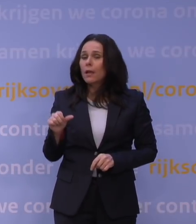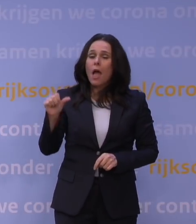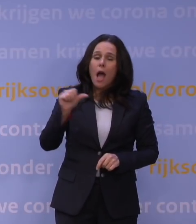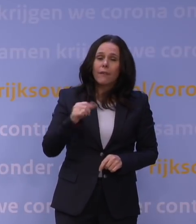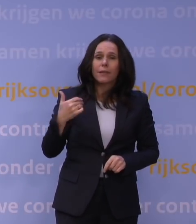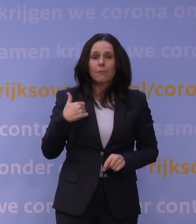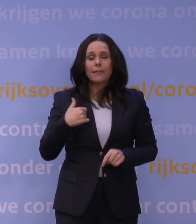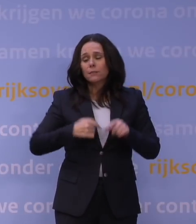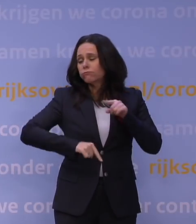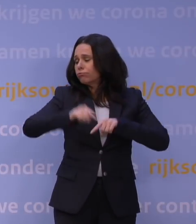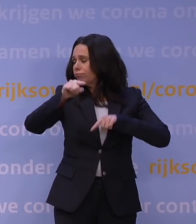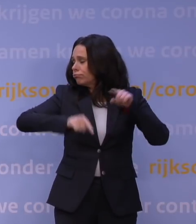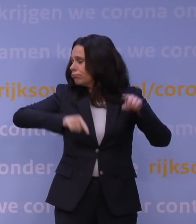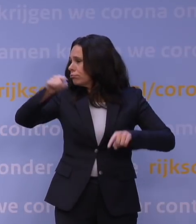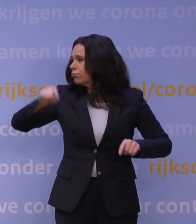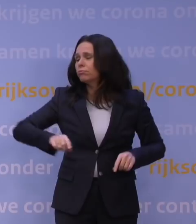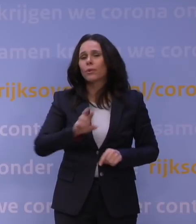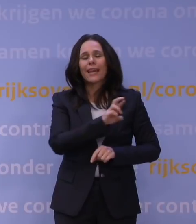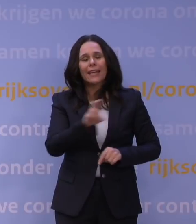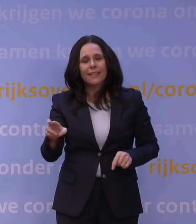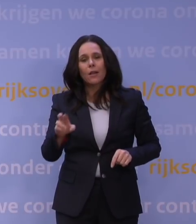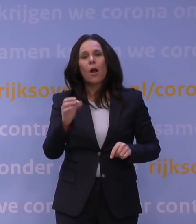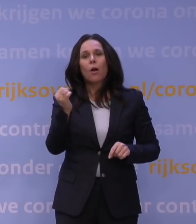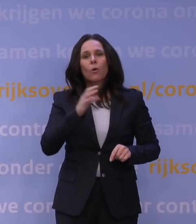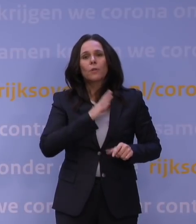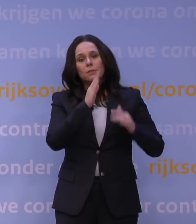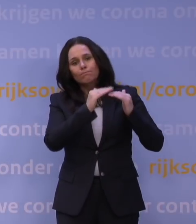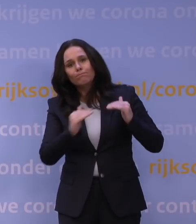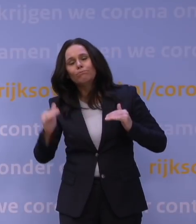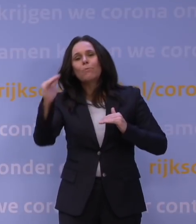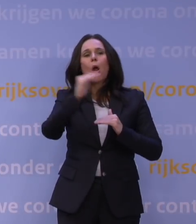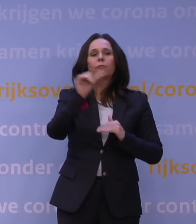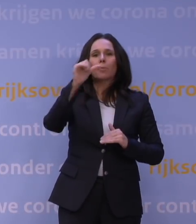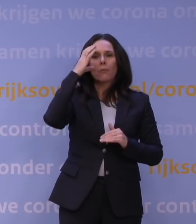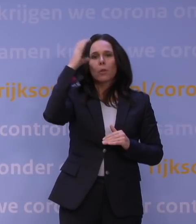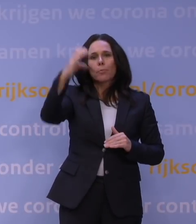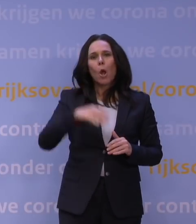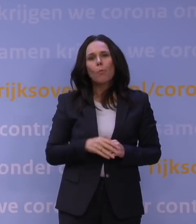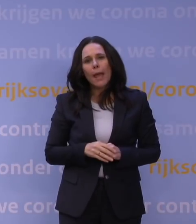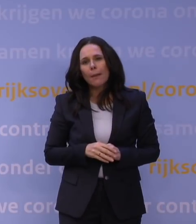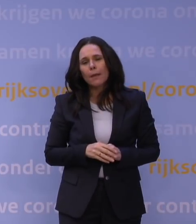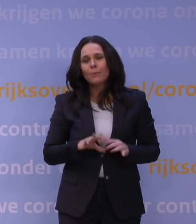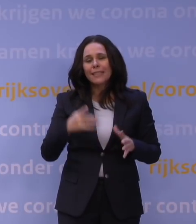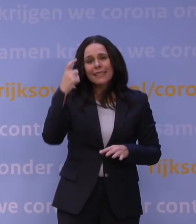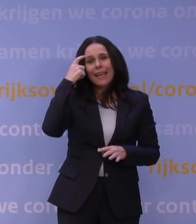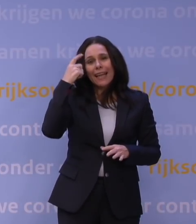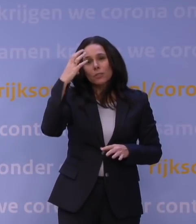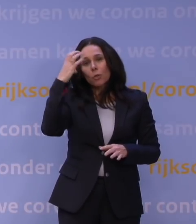en misschien ook omdat het ook nog eens een keer komt boven op andere problemen die ze al hadden, misschien ook geestelijke problemen of misschien ook niet,